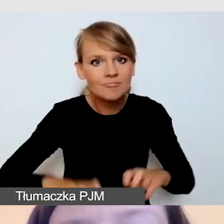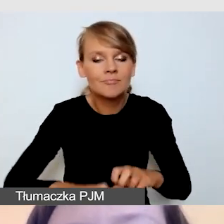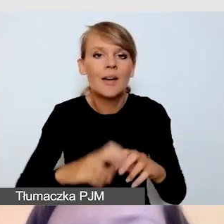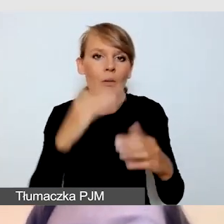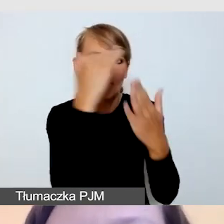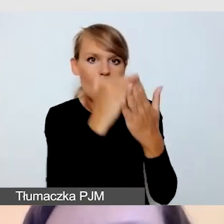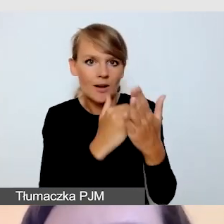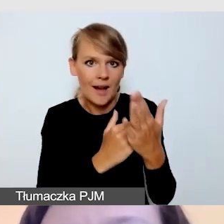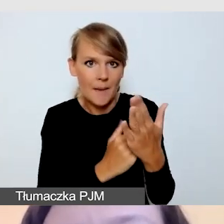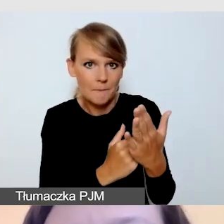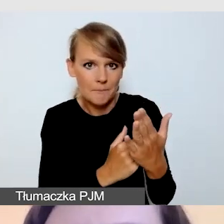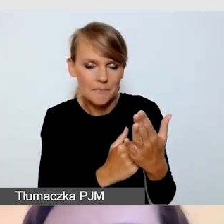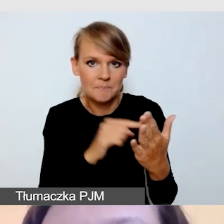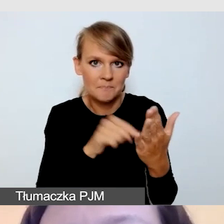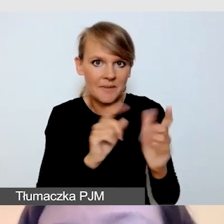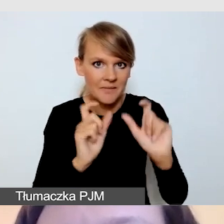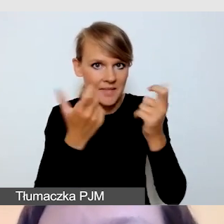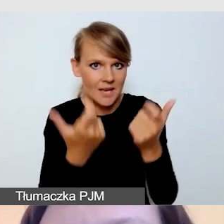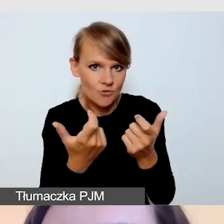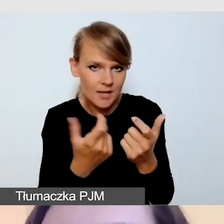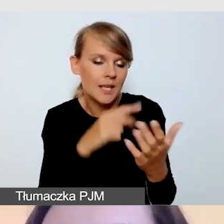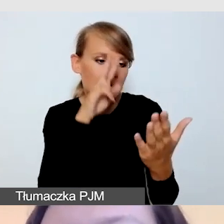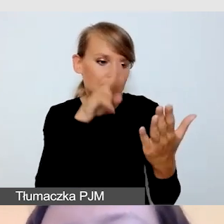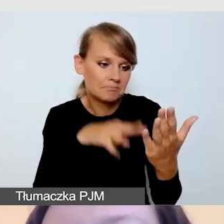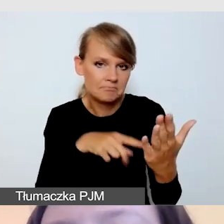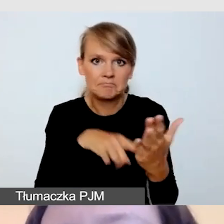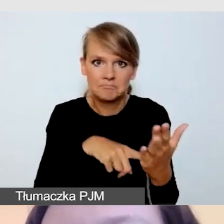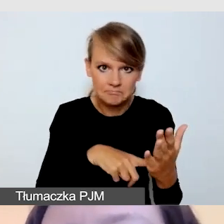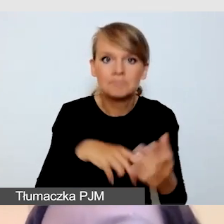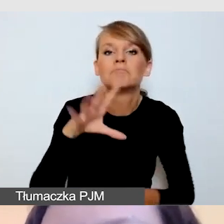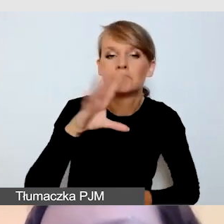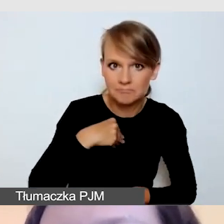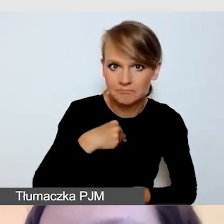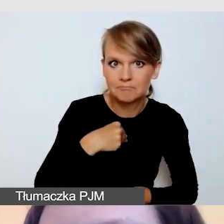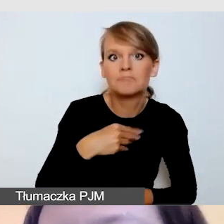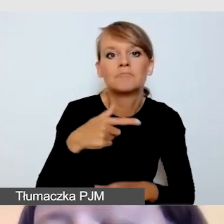czy jesteśmy w stanie zapewnić dostępność transmisji online